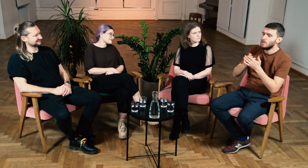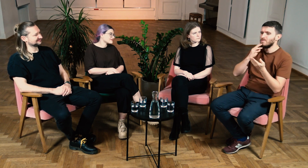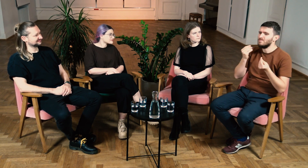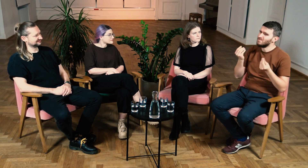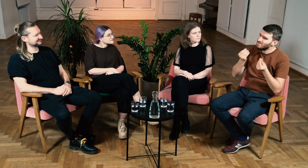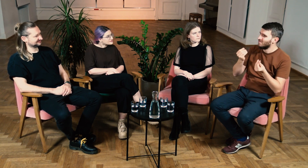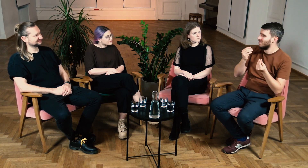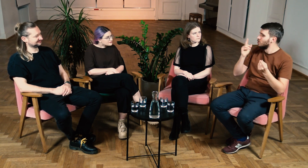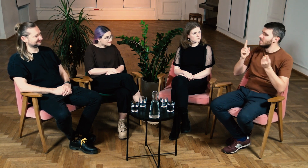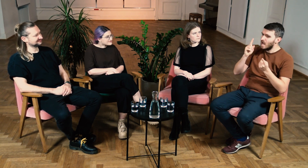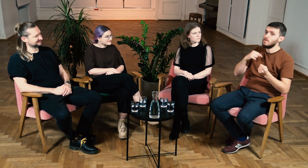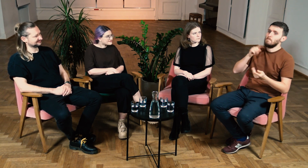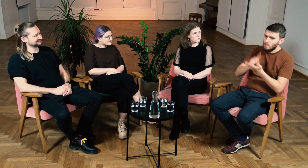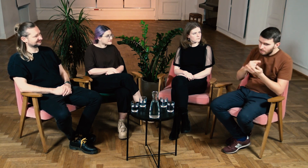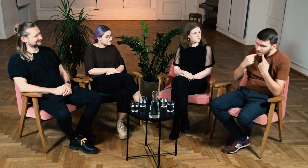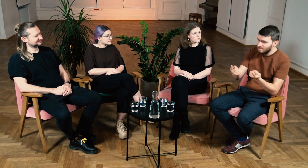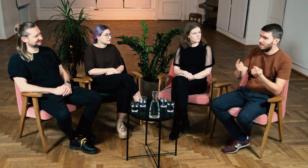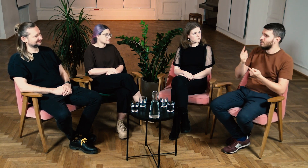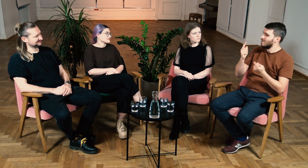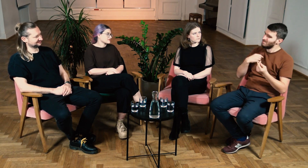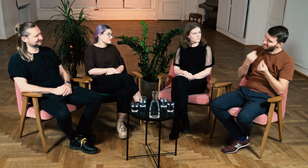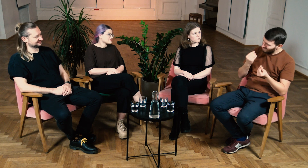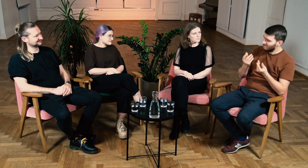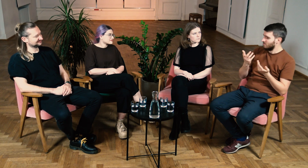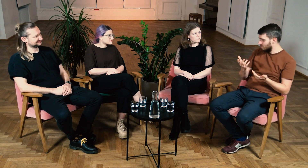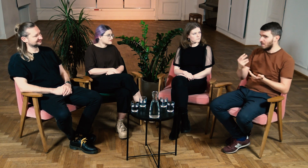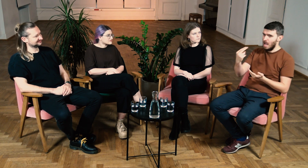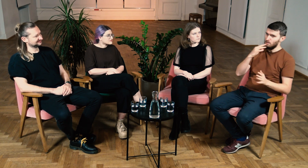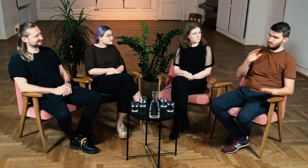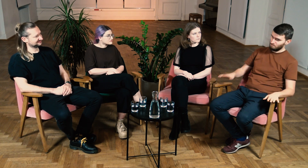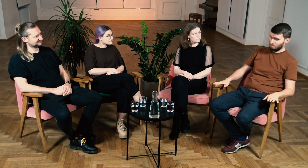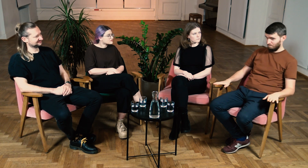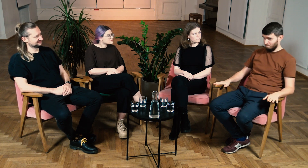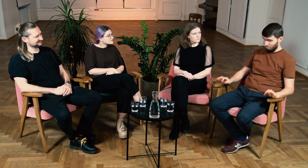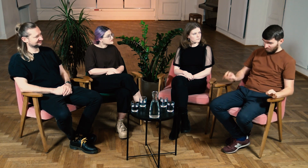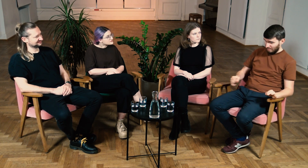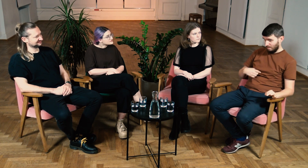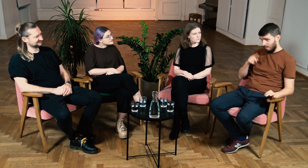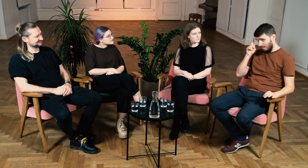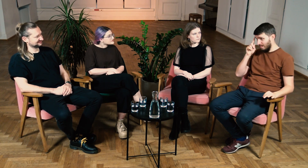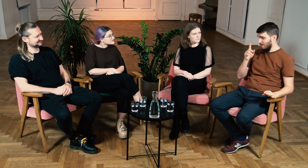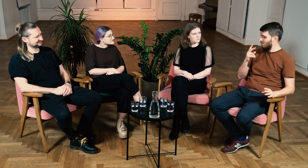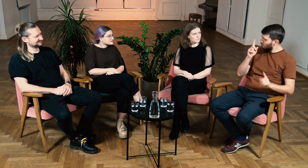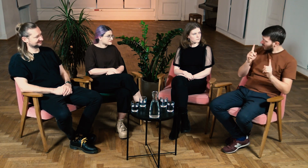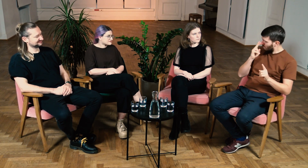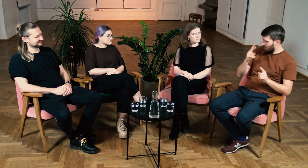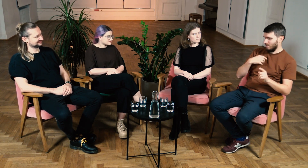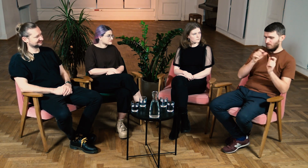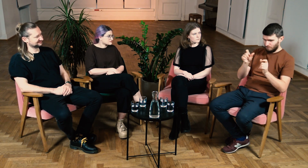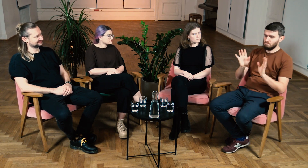Czasami z pozytywnym skutkiem, a czasami nie. Sam zastanawiałem się, czy może czegoś sobie nie wymyślam.